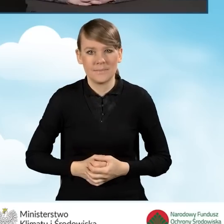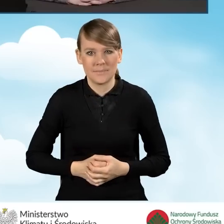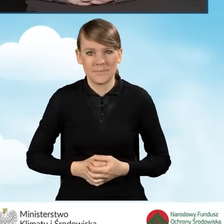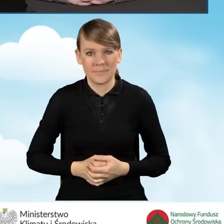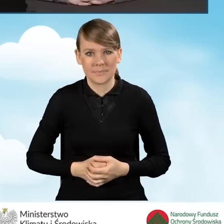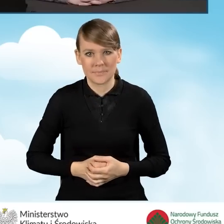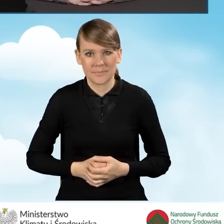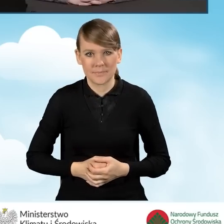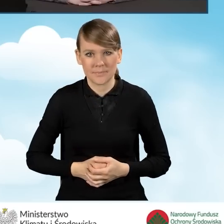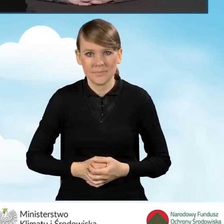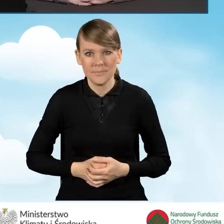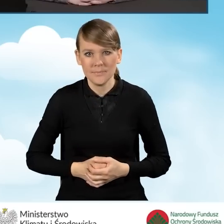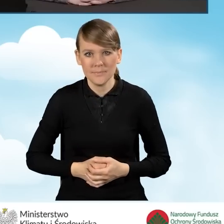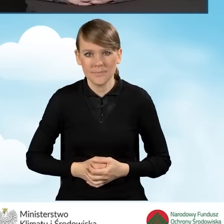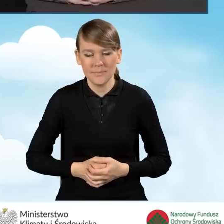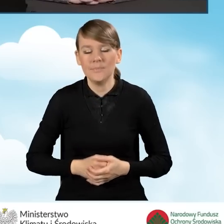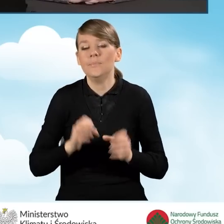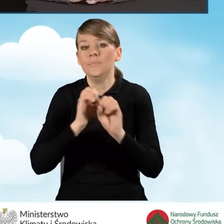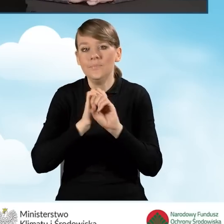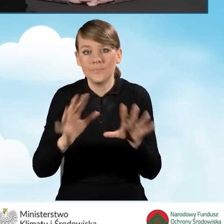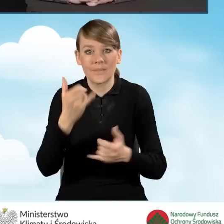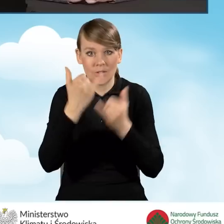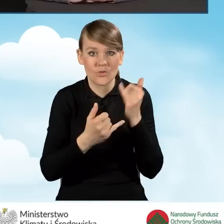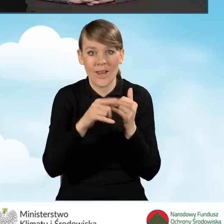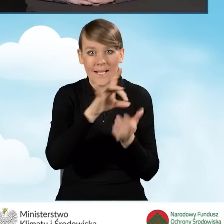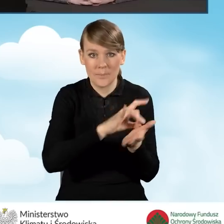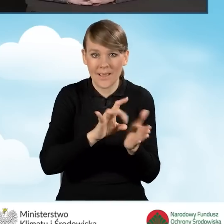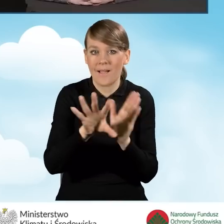Oczywiście, jeżeli to są pracownicy gminy i wykonują zadania